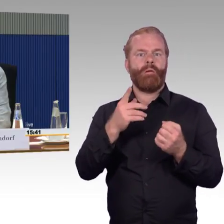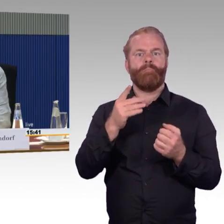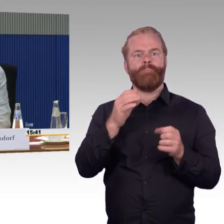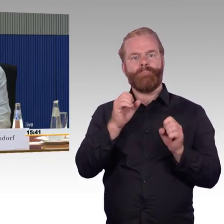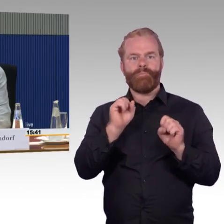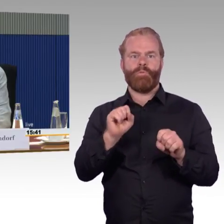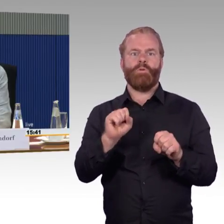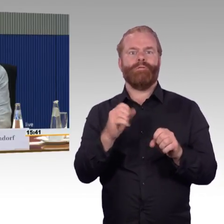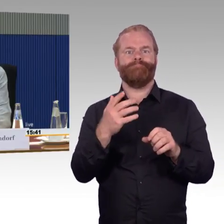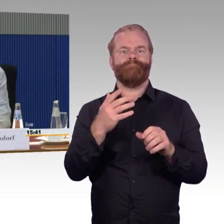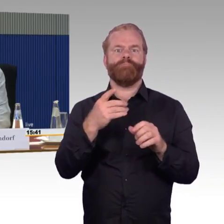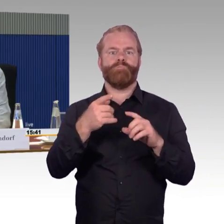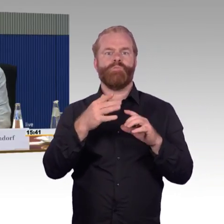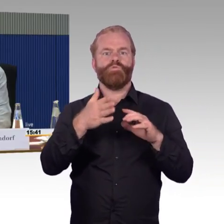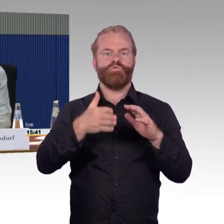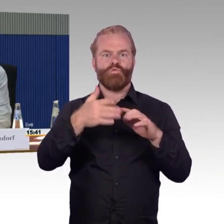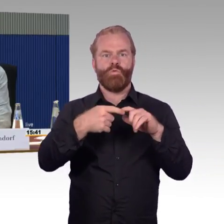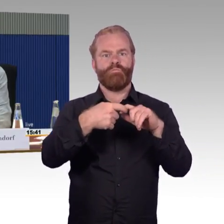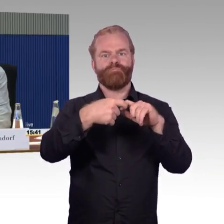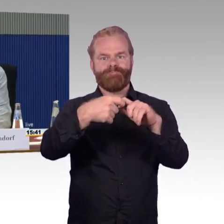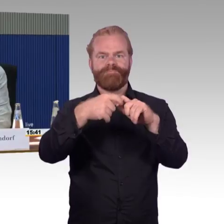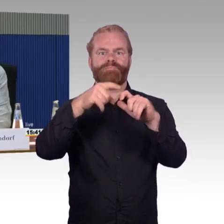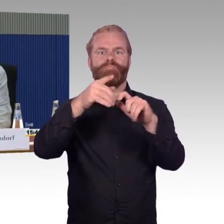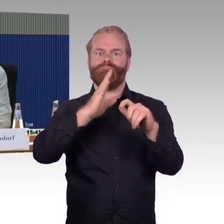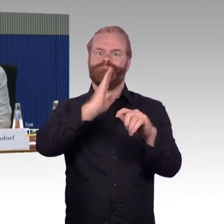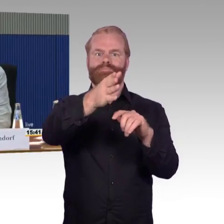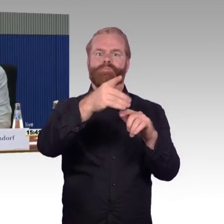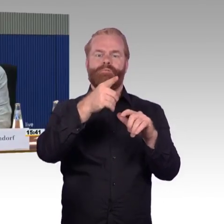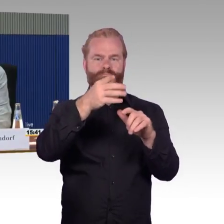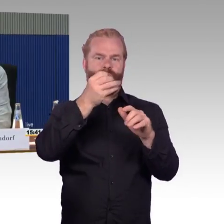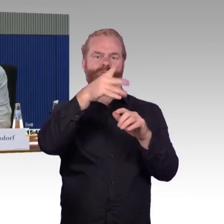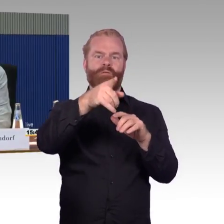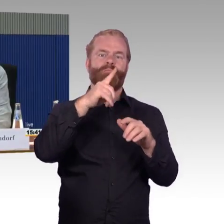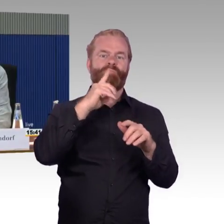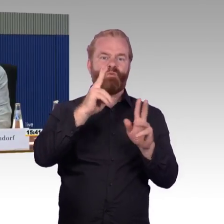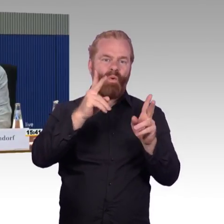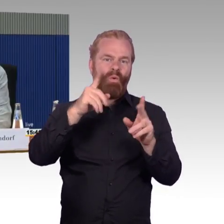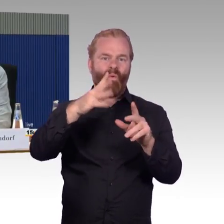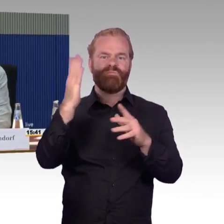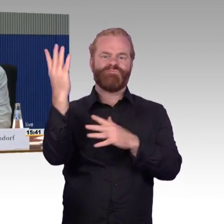Das, soweit möchte ich das noch mal zusammenfassen. Das sind so meine Erlebnisse, die ich hatte und ich möchte einfach nur sagen,